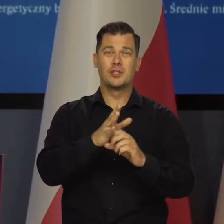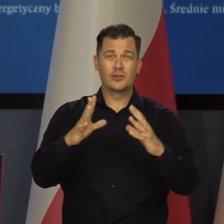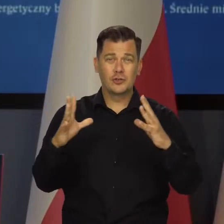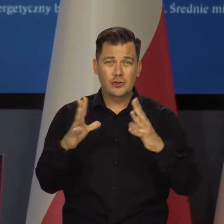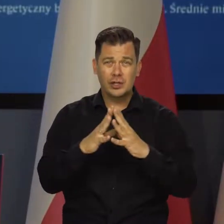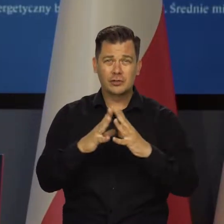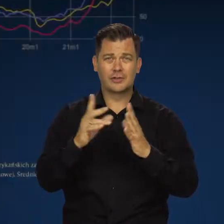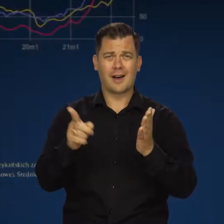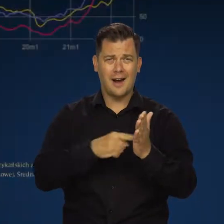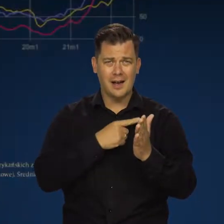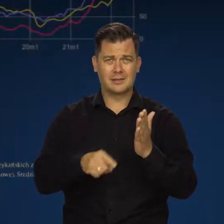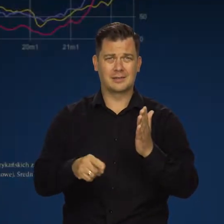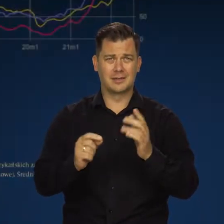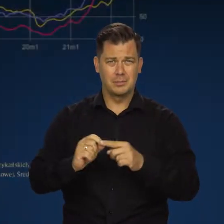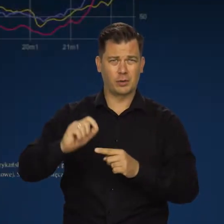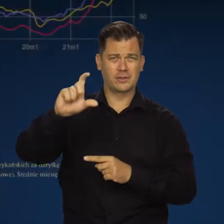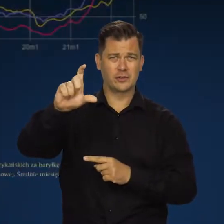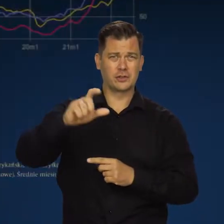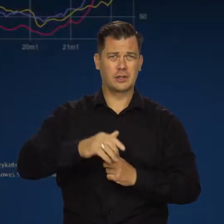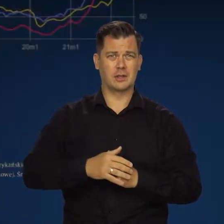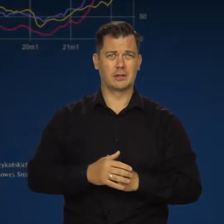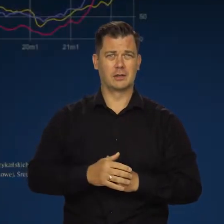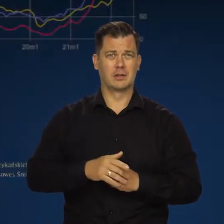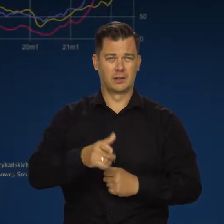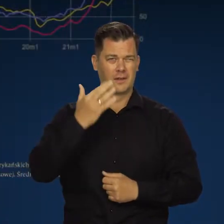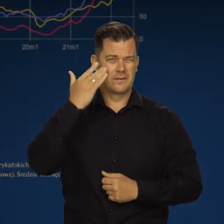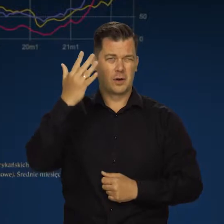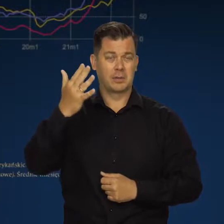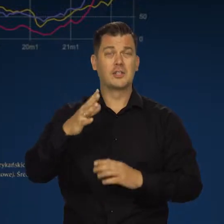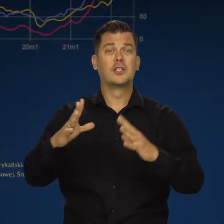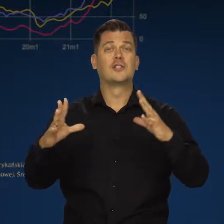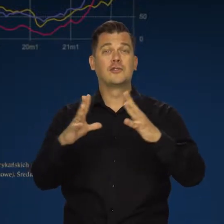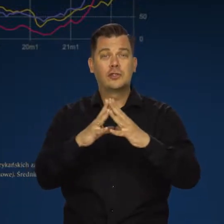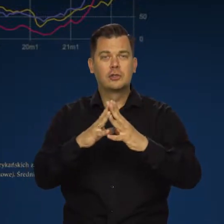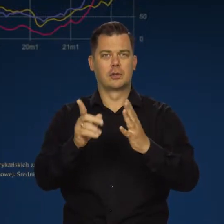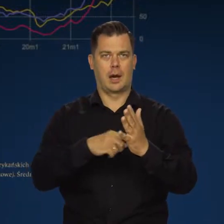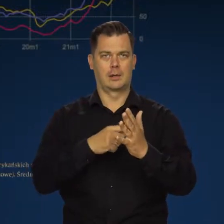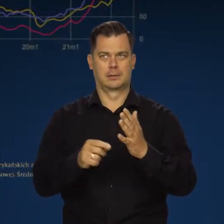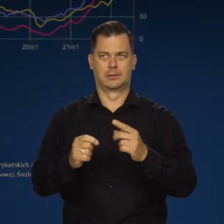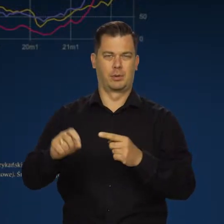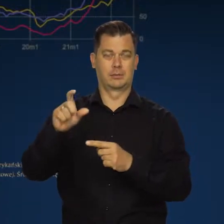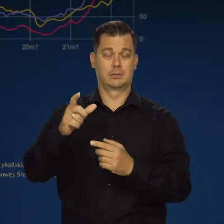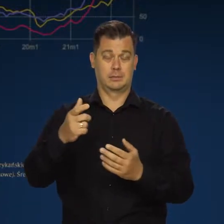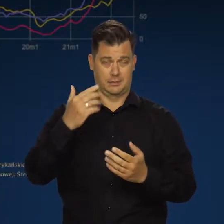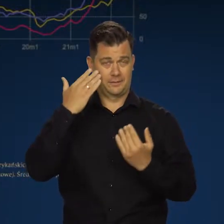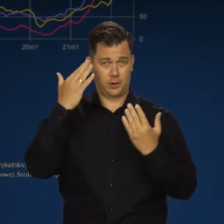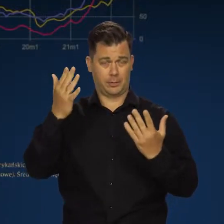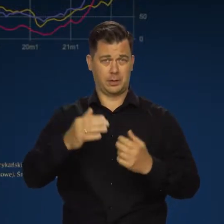Dziesięciokrotnie wyższe. Wyobraźcie sobie, że musicie się przyzwyczaić do dziesięciokrotnie wyższych kosztów.